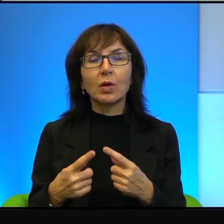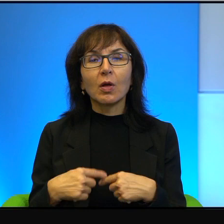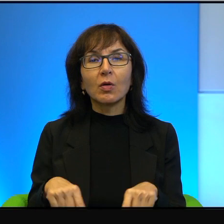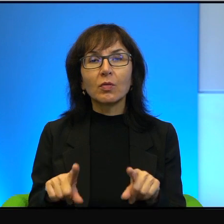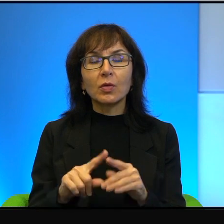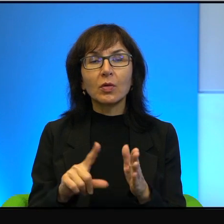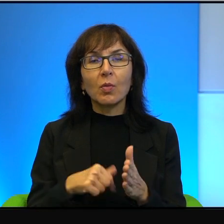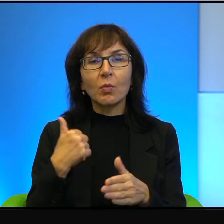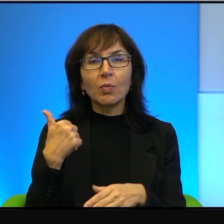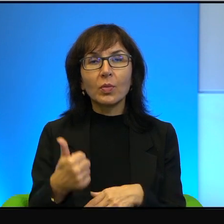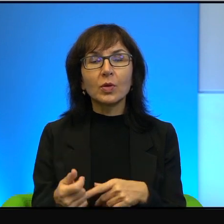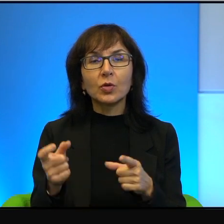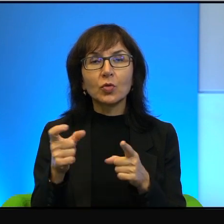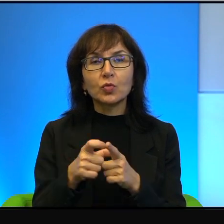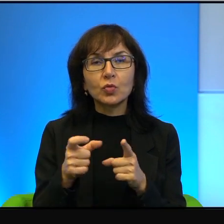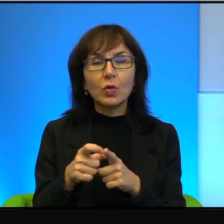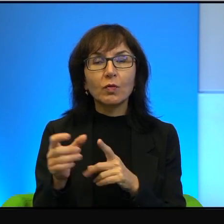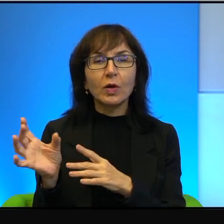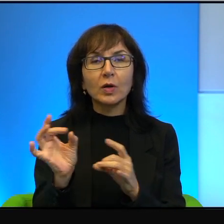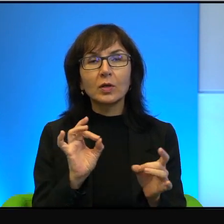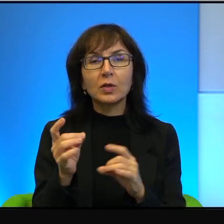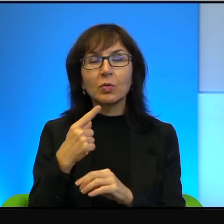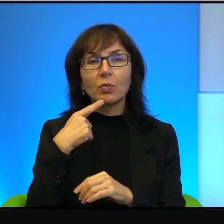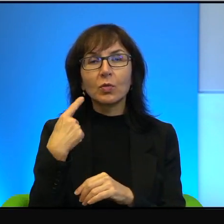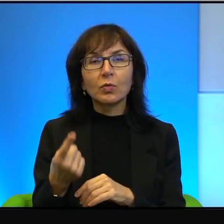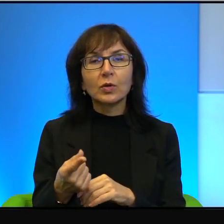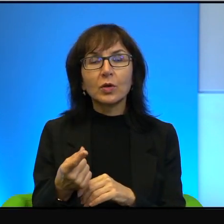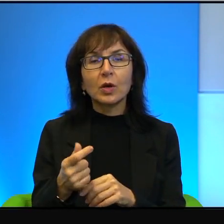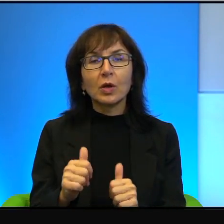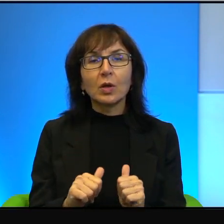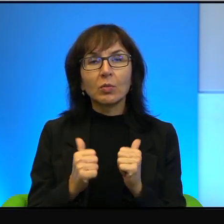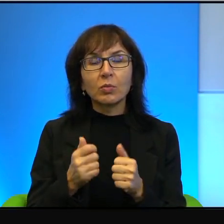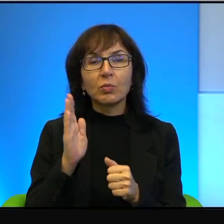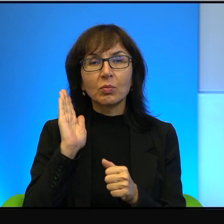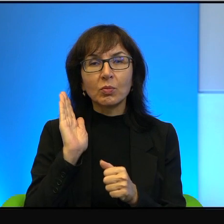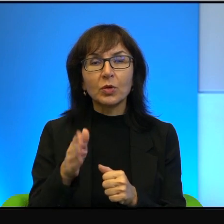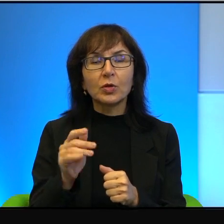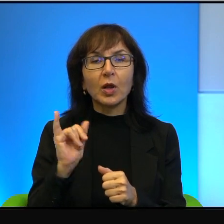pierwsze słowa wypowiedziane, za tym, żeby wreszcie się jakoś ułożyć.